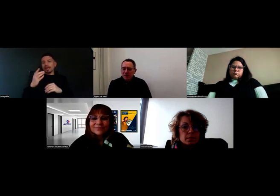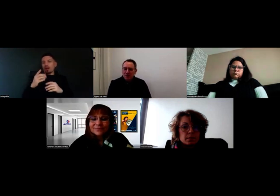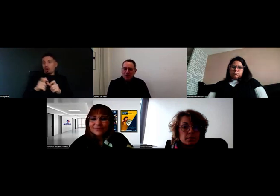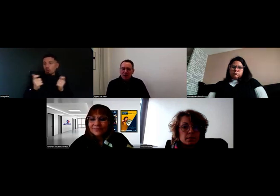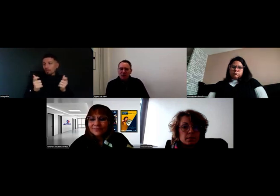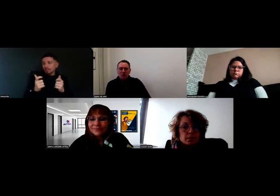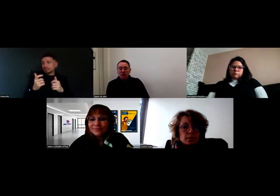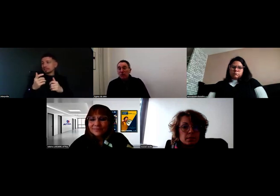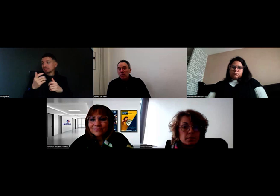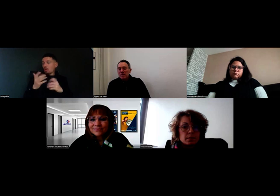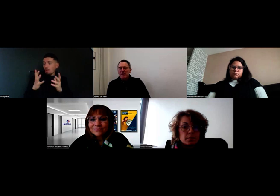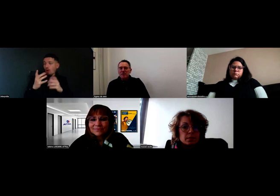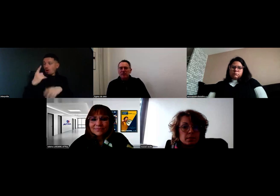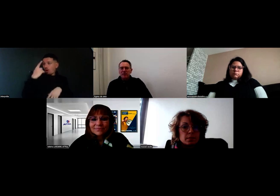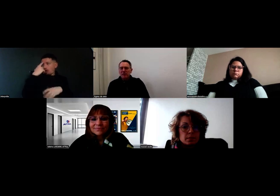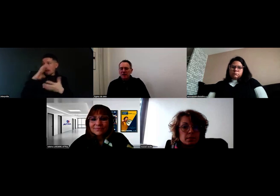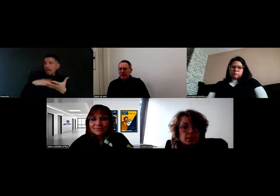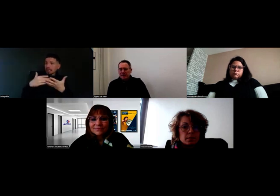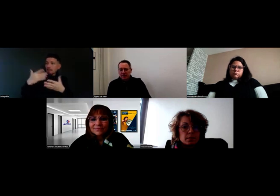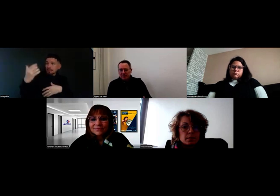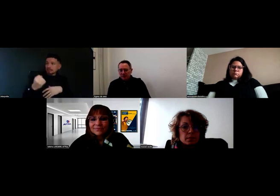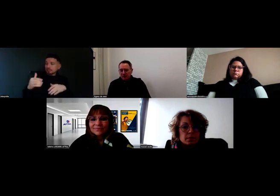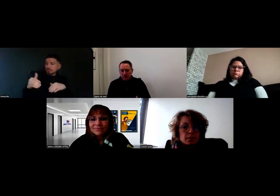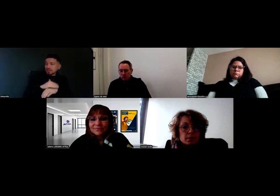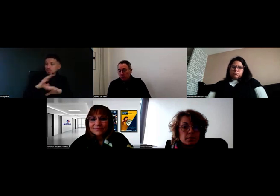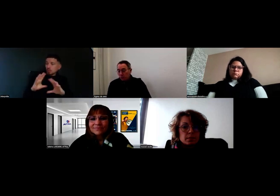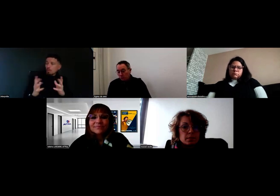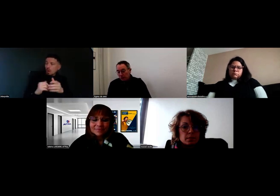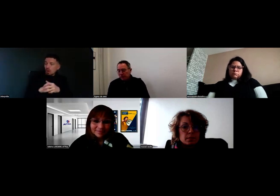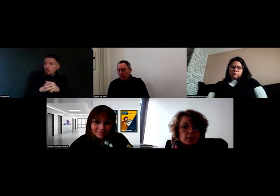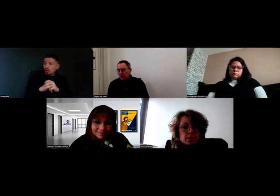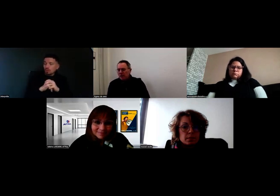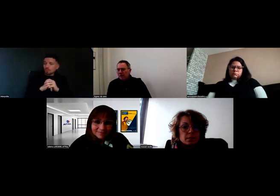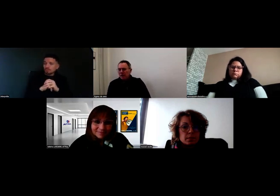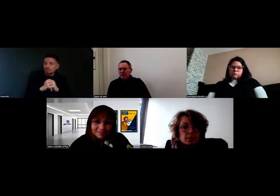et qu'on veut mobiliser un service d'interprète ou autre,